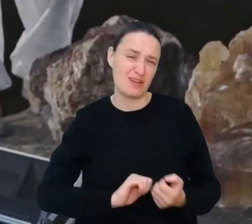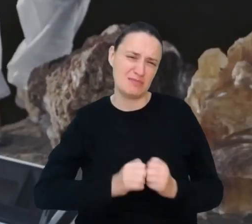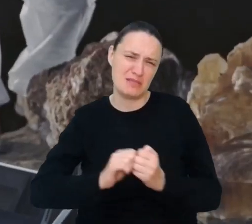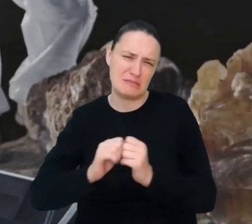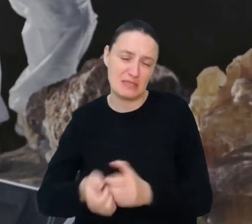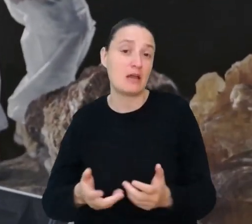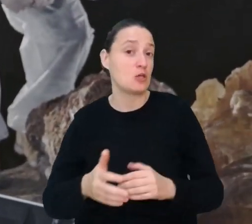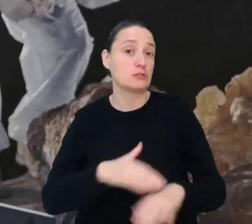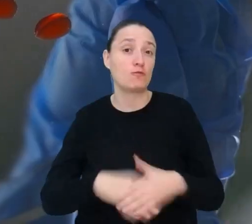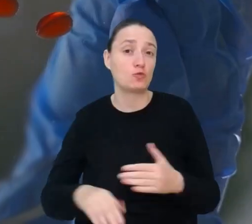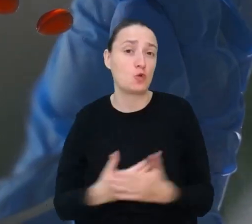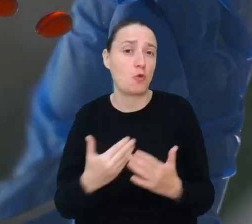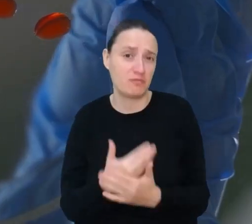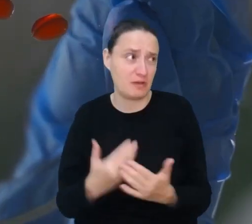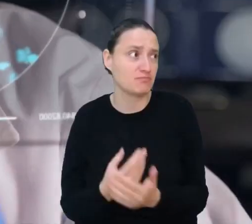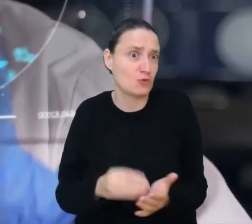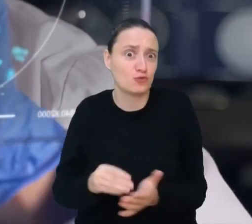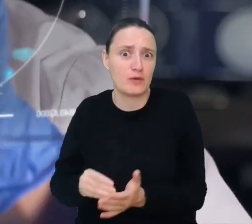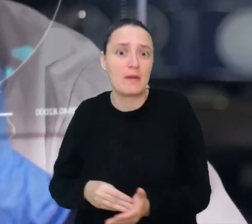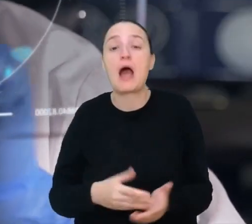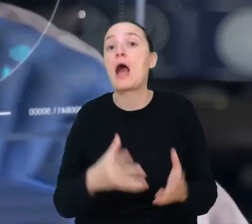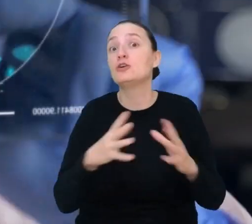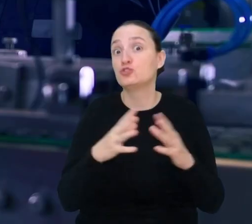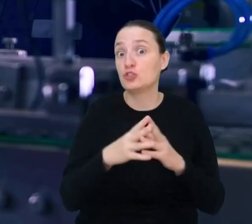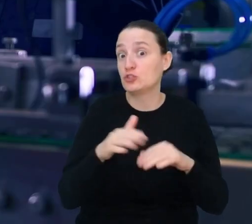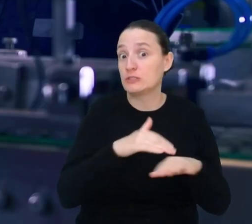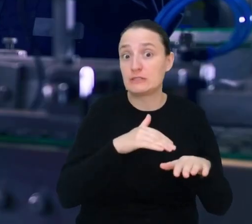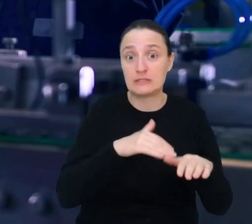Oto lista 10 zawodów, które jeszcze nie istnieją, ale kto wie,